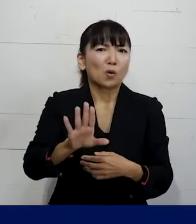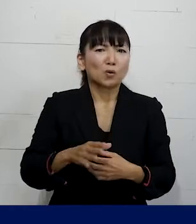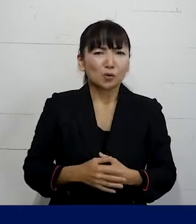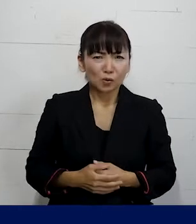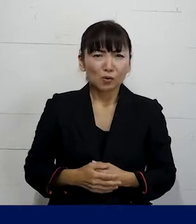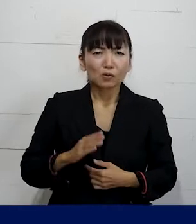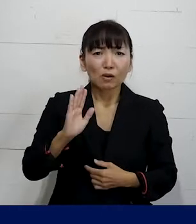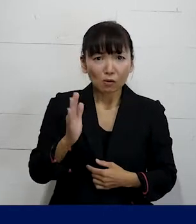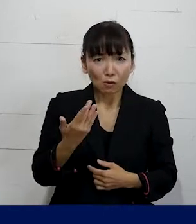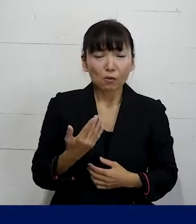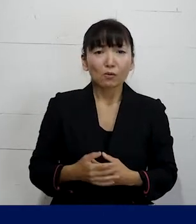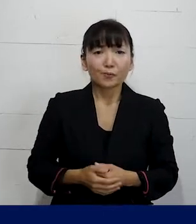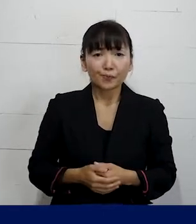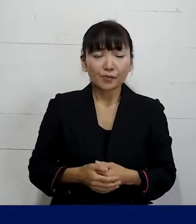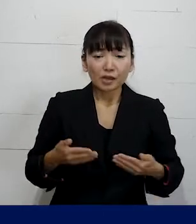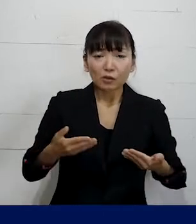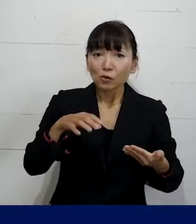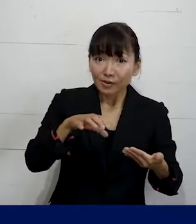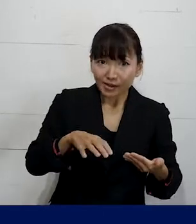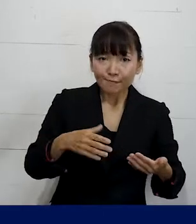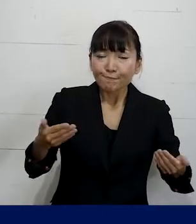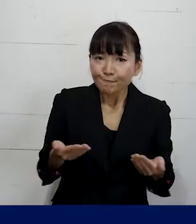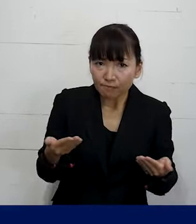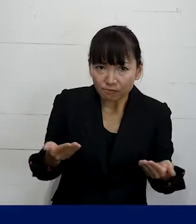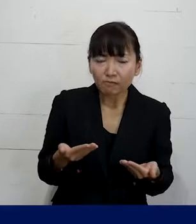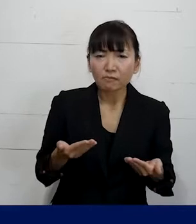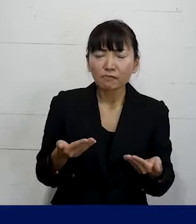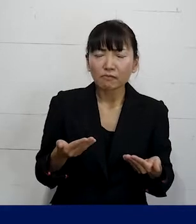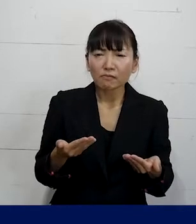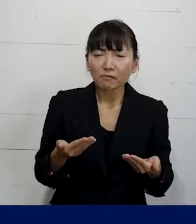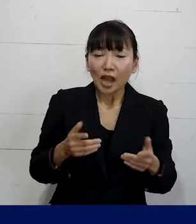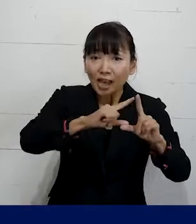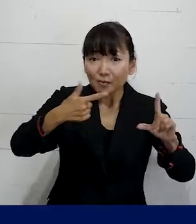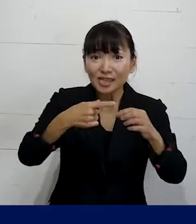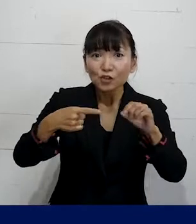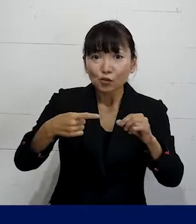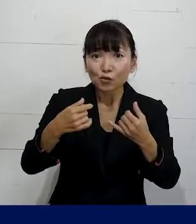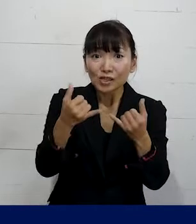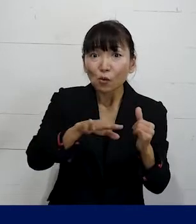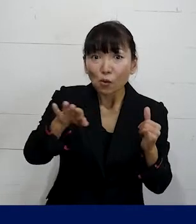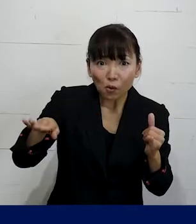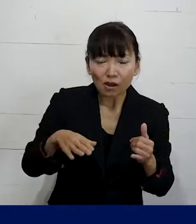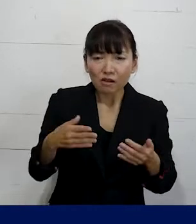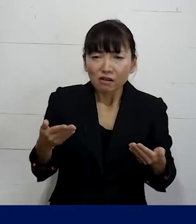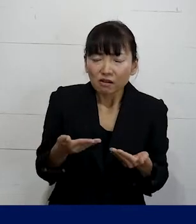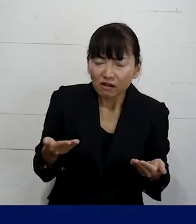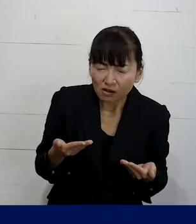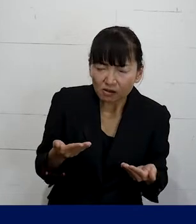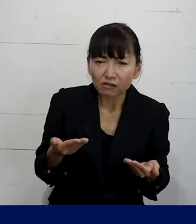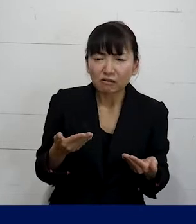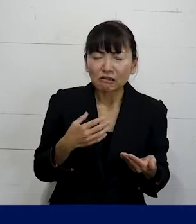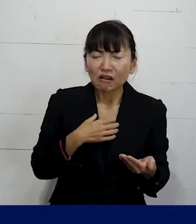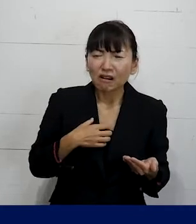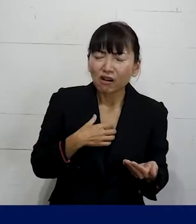でも職場で働いていて 特にLGBTQ当事者が働いていて辛いとか